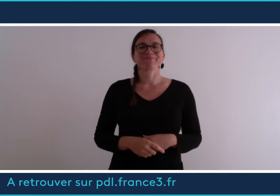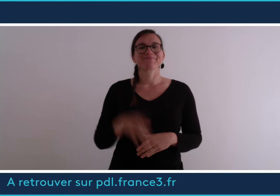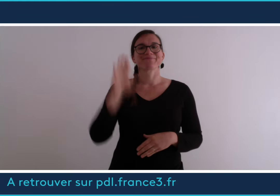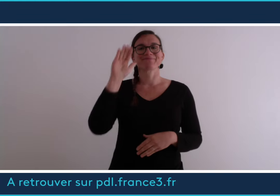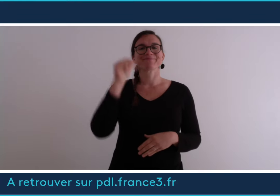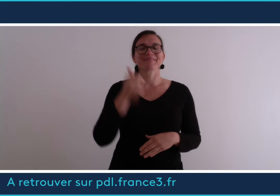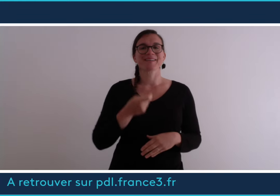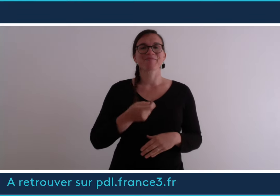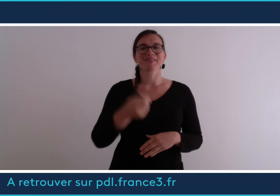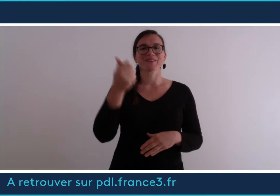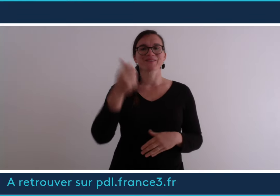Au revoir et à bientôt